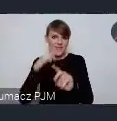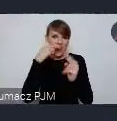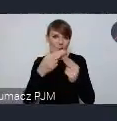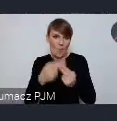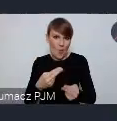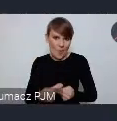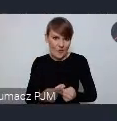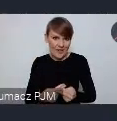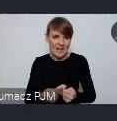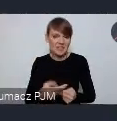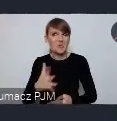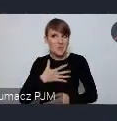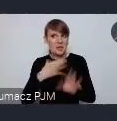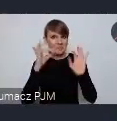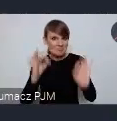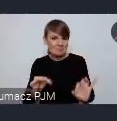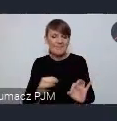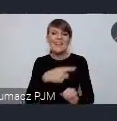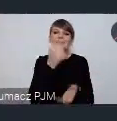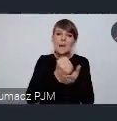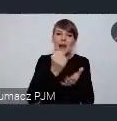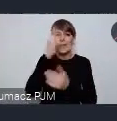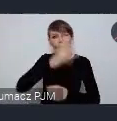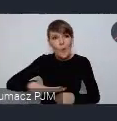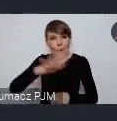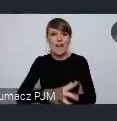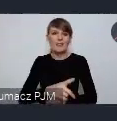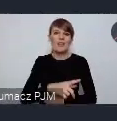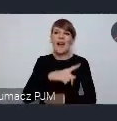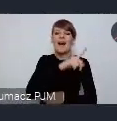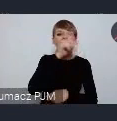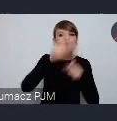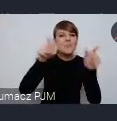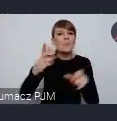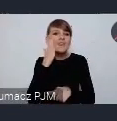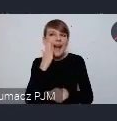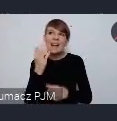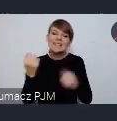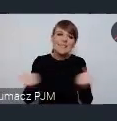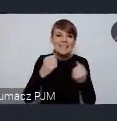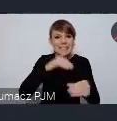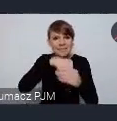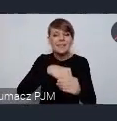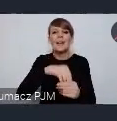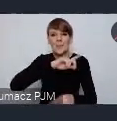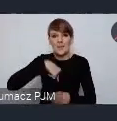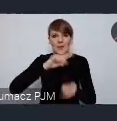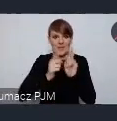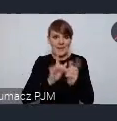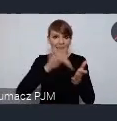Dlatego w tych sprawach społecznych, w sprawach zaangażowania mieszkańców spotykamy się w Gdyni. Potem przenosimy się do Sopotu,